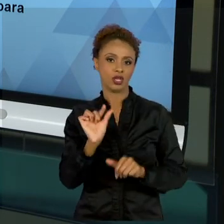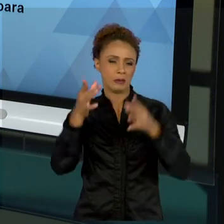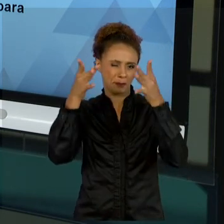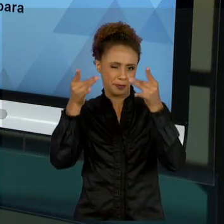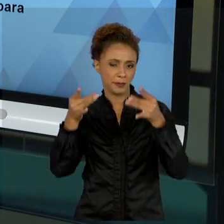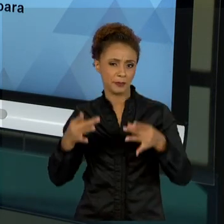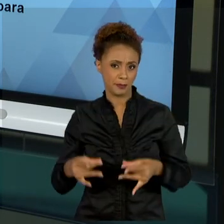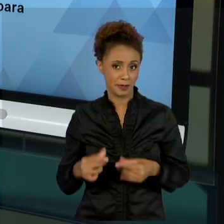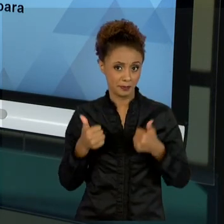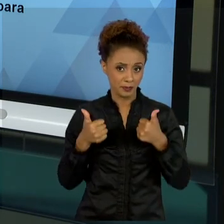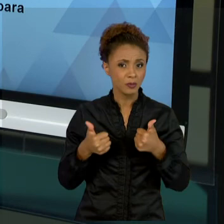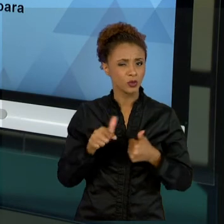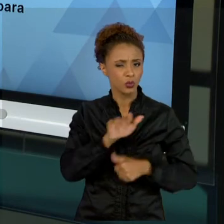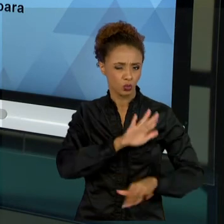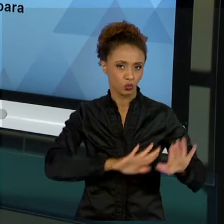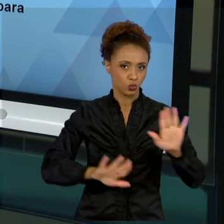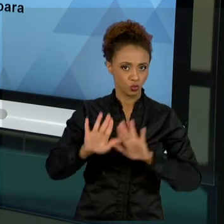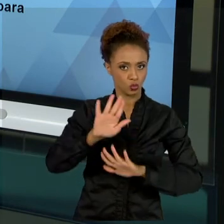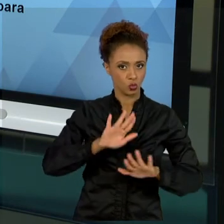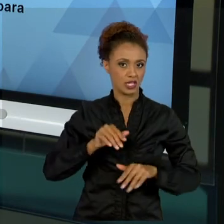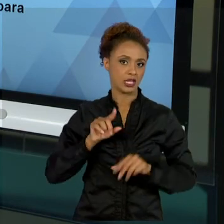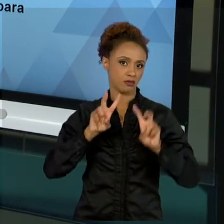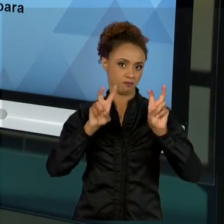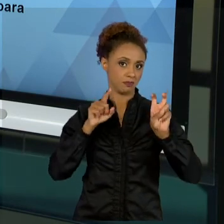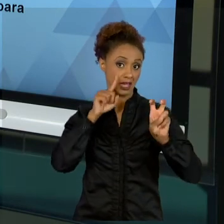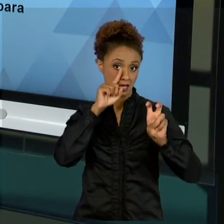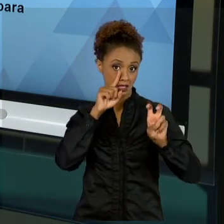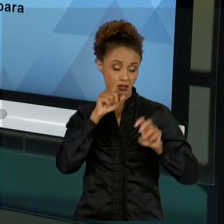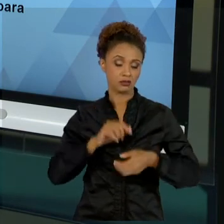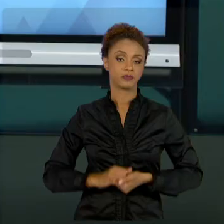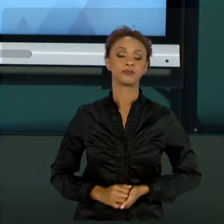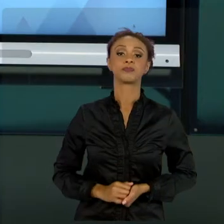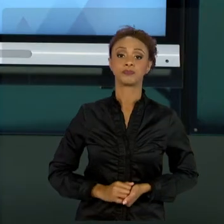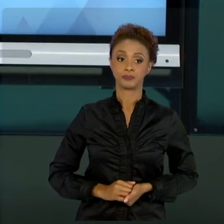CUIDADO EM RELAÇÃO A ISSO. E A AULA OITO, NÓS